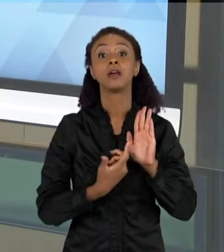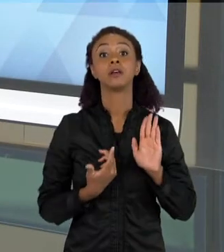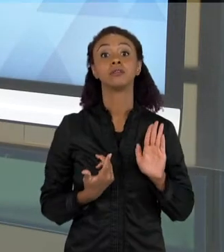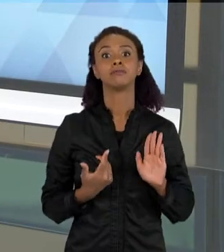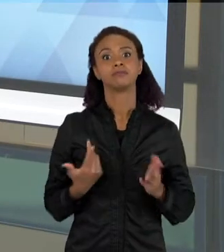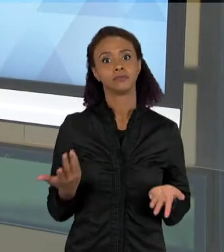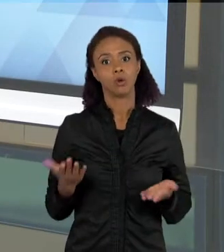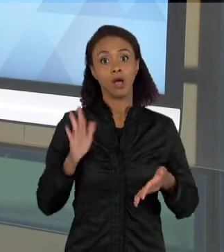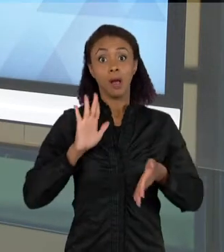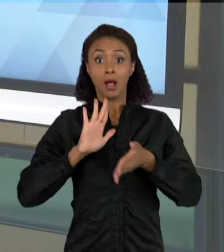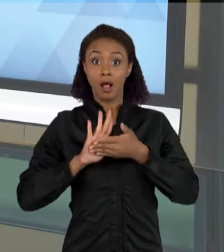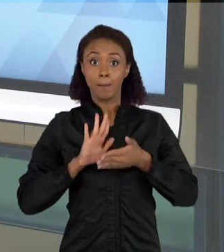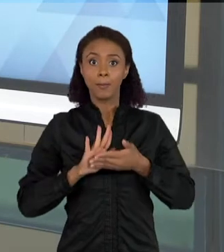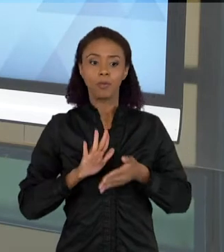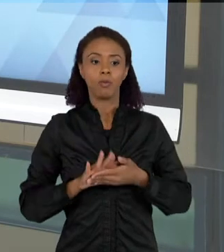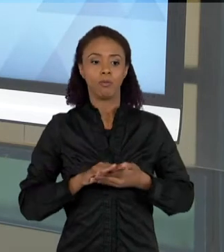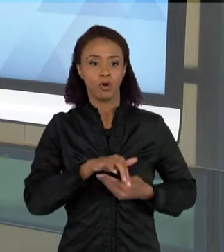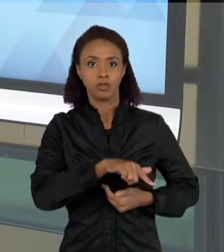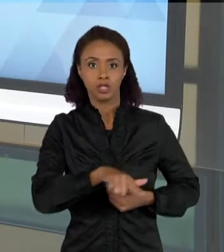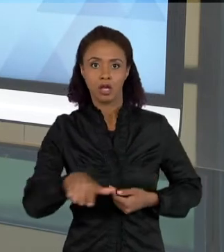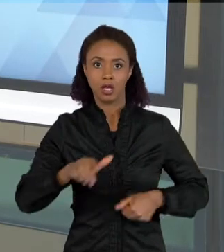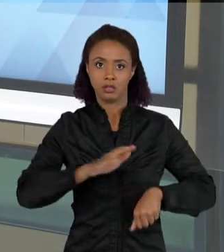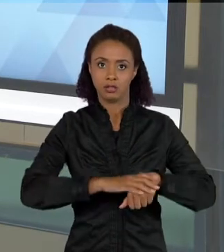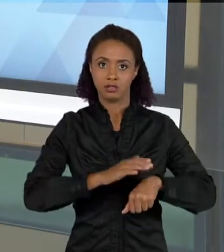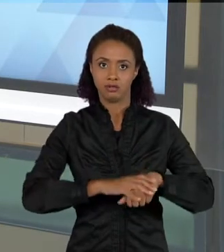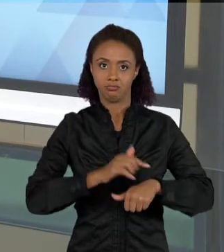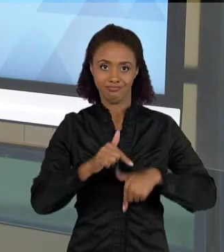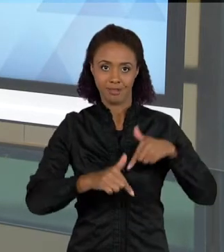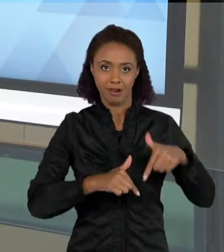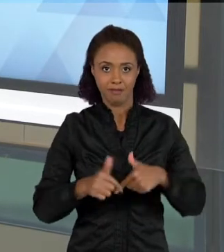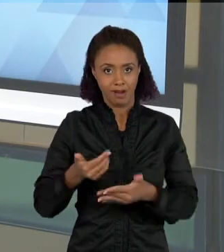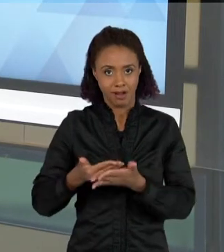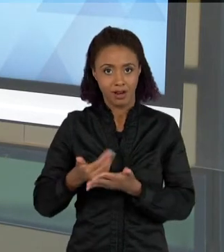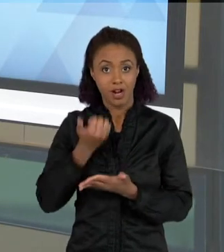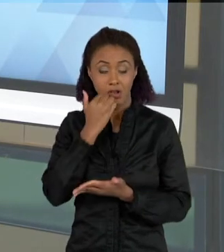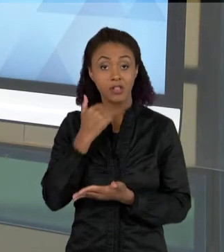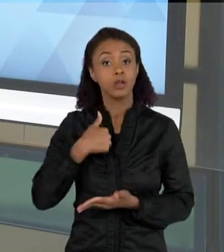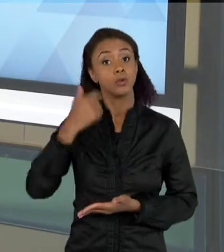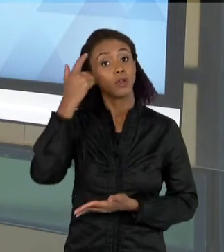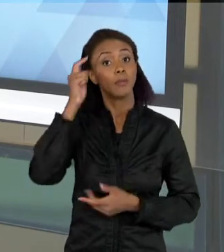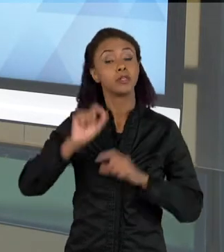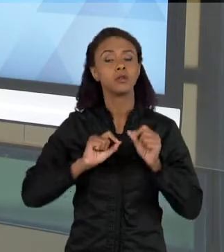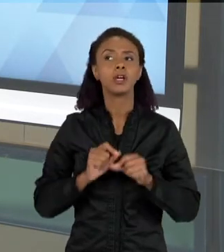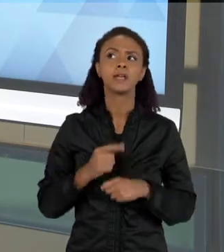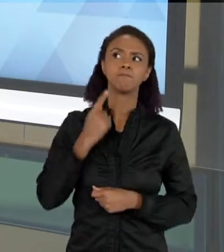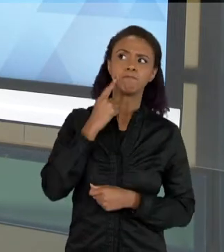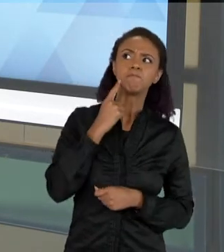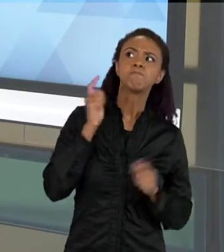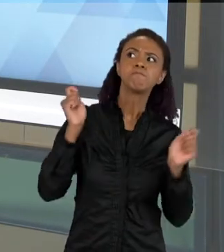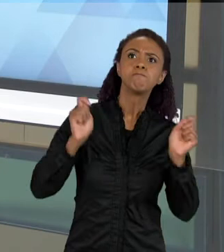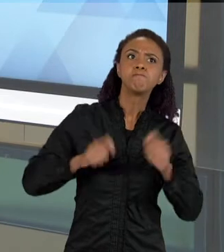ALGUMA SITUAÇÃO DE TRABALHO NAS AULAS DE CIÊNCIAS, EU ESTOU PENSANDO TAMBÉM NUM CRESCENTE DE POSSIBILIDADES DE EXPRESSÃO